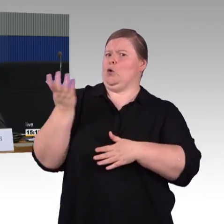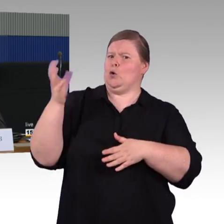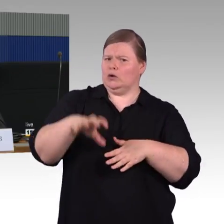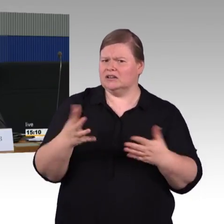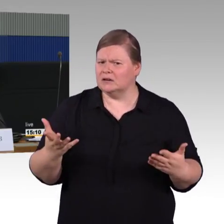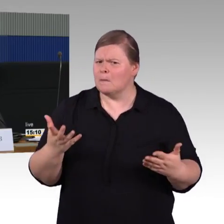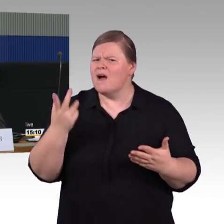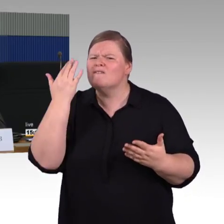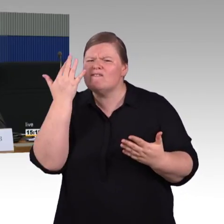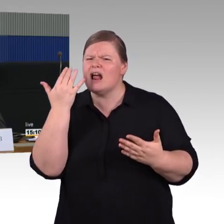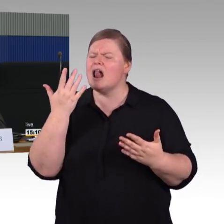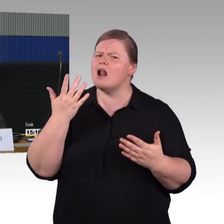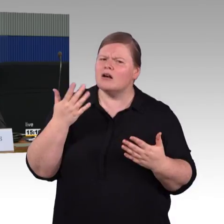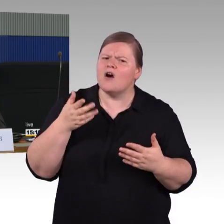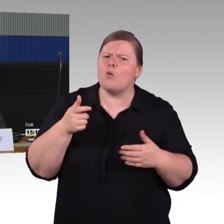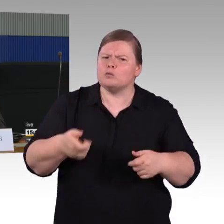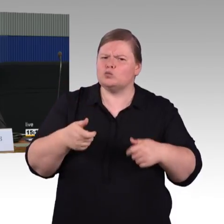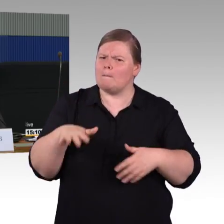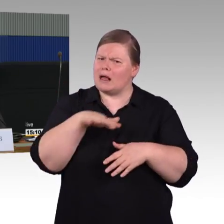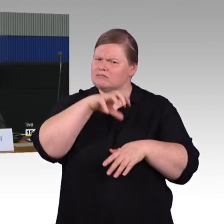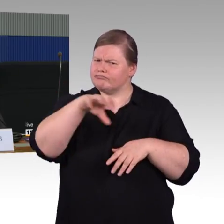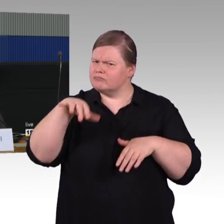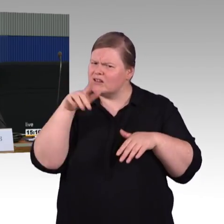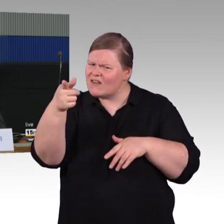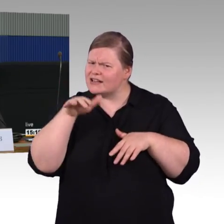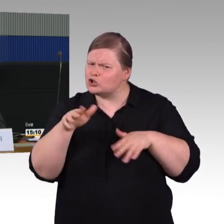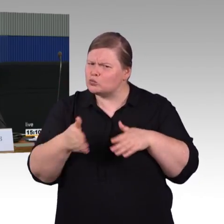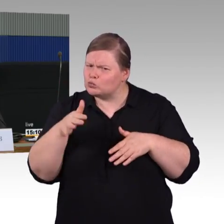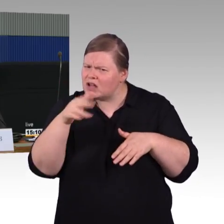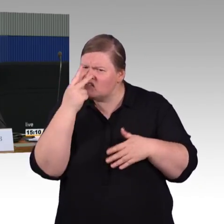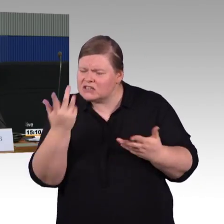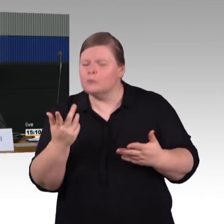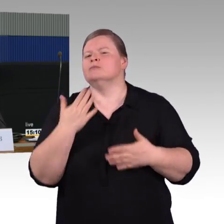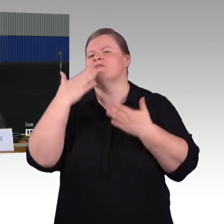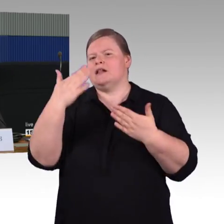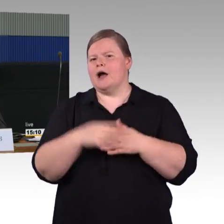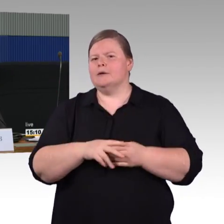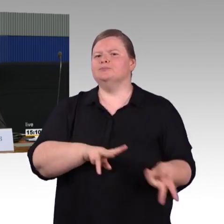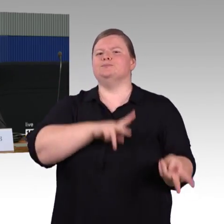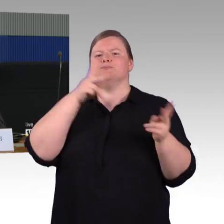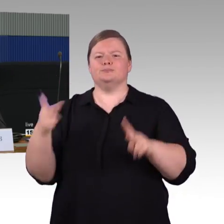Was die Breite der Gänge anbetrifft, Sie haben die TSI PRM erwähnt,